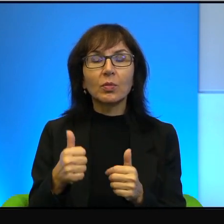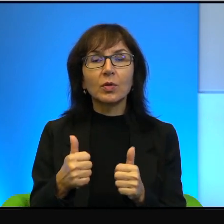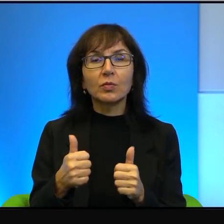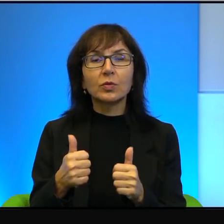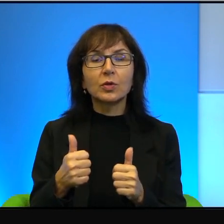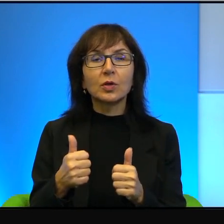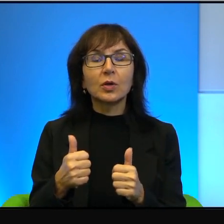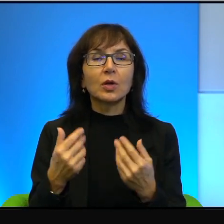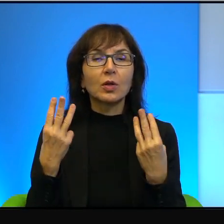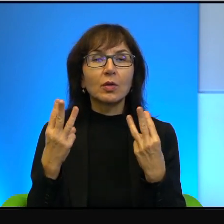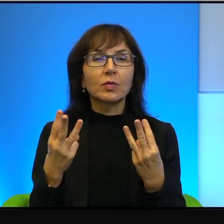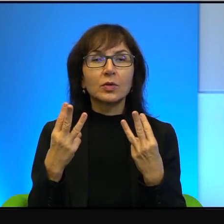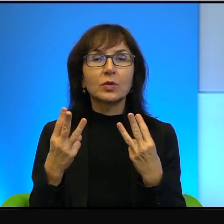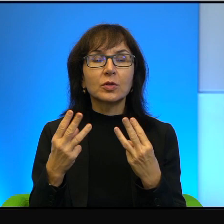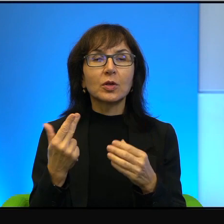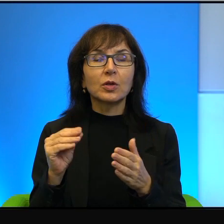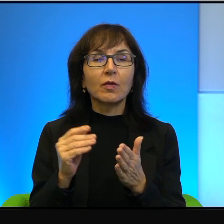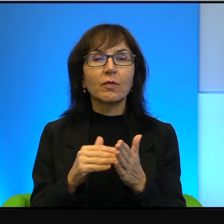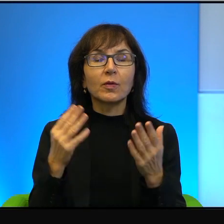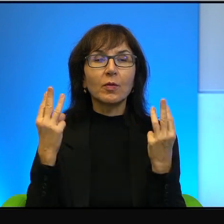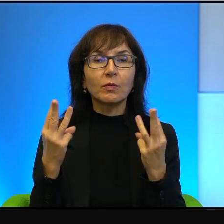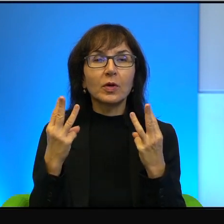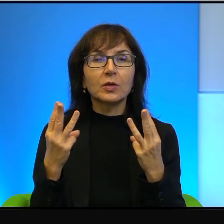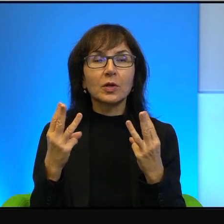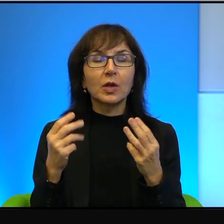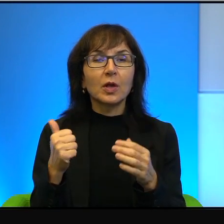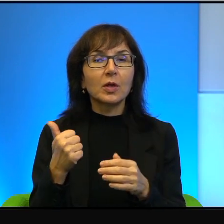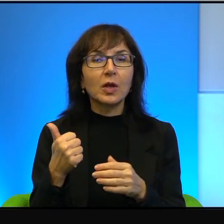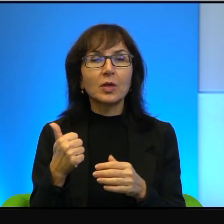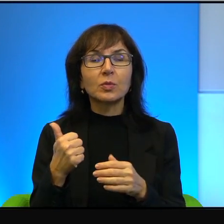i może dlatego, że nie jest ważne i nie jest pierwszorzędne, tak długo trwa,